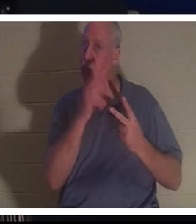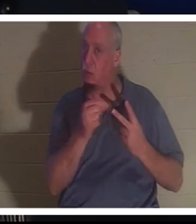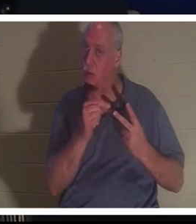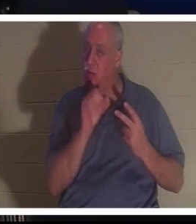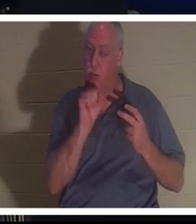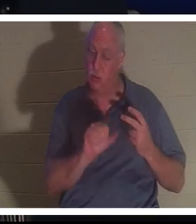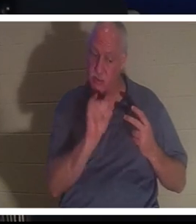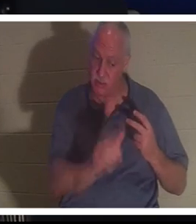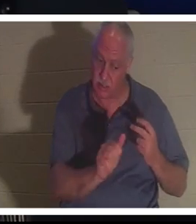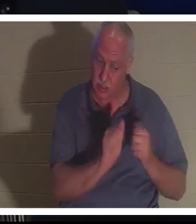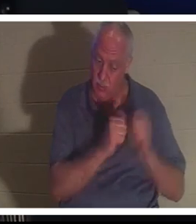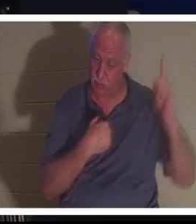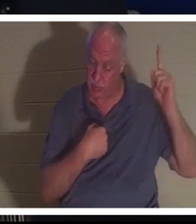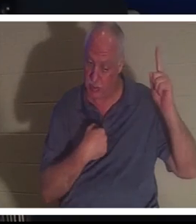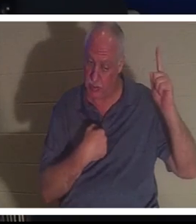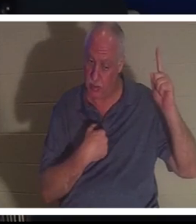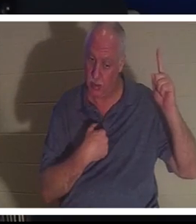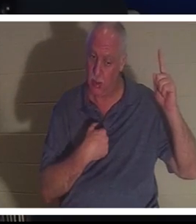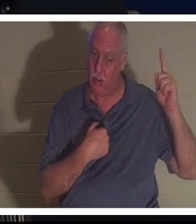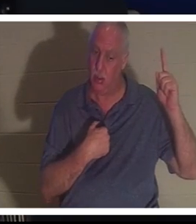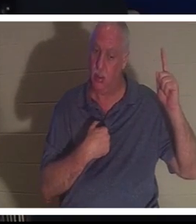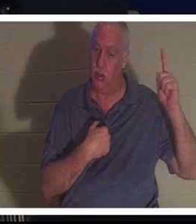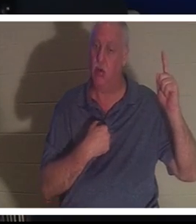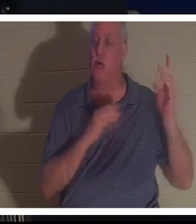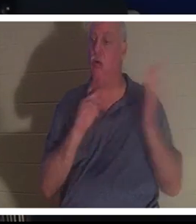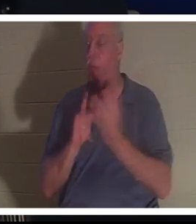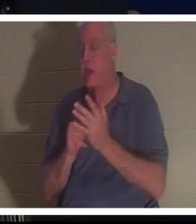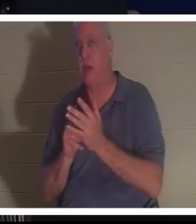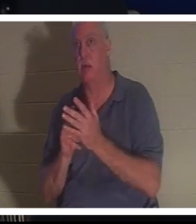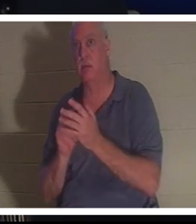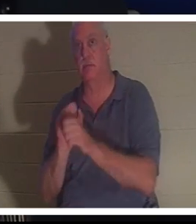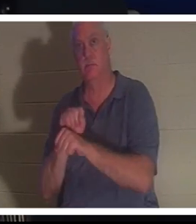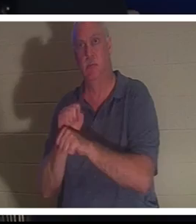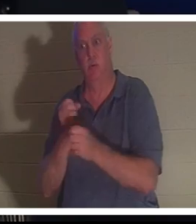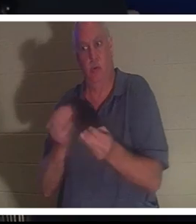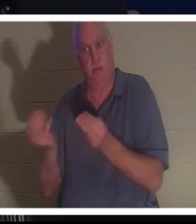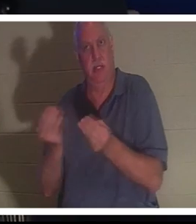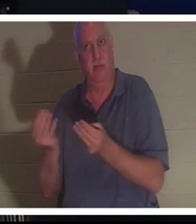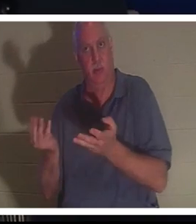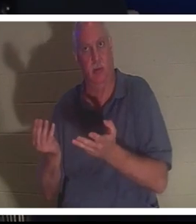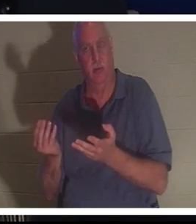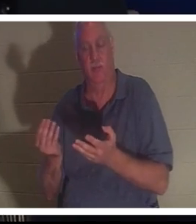avec moi ou tu peux continuer le travail que je t'ai donné sur terre. Elle a dit qu'elle